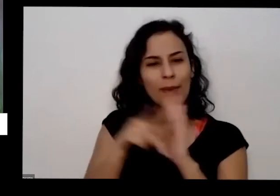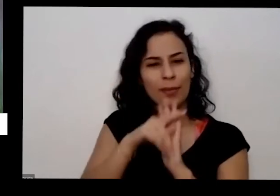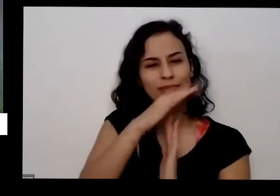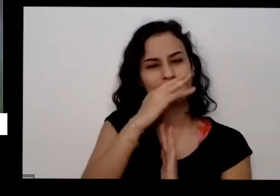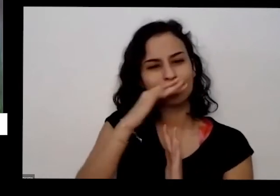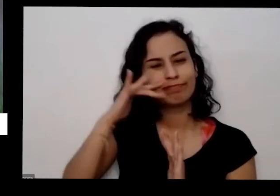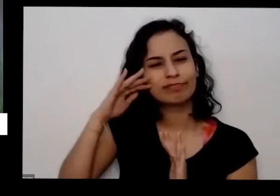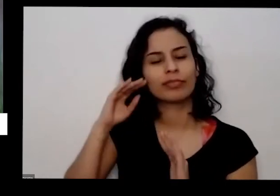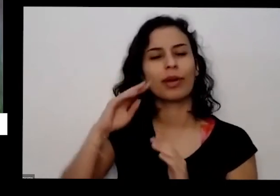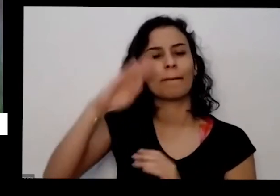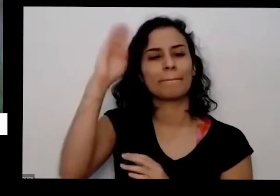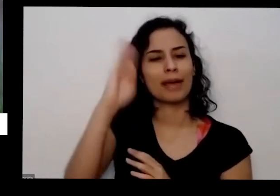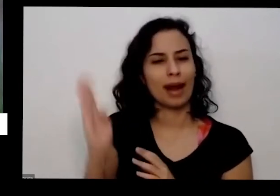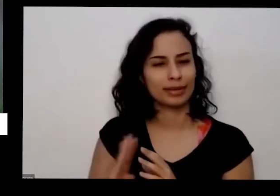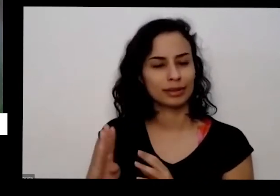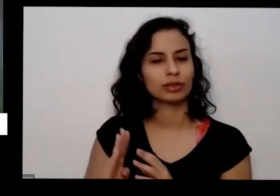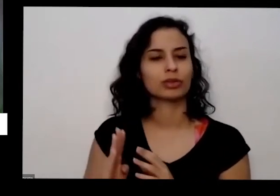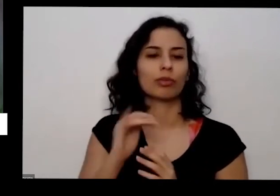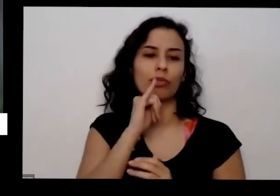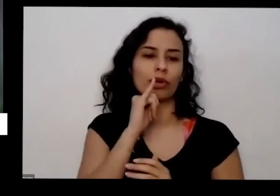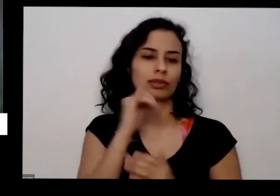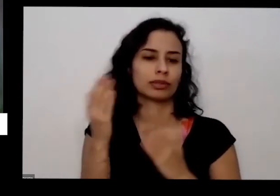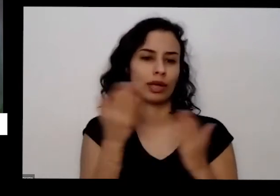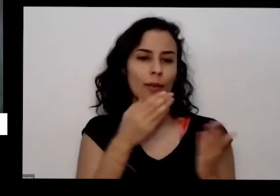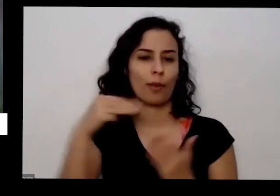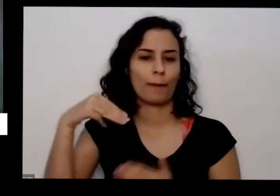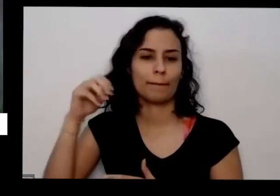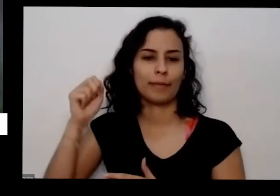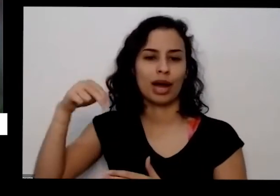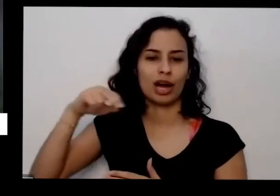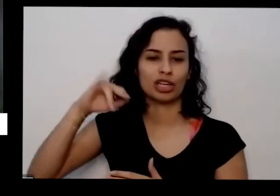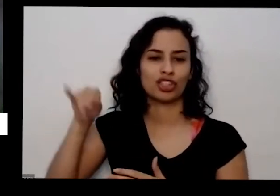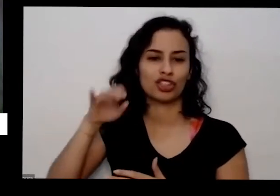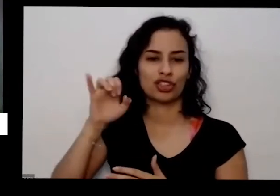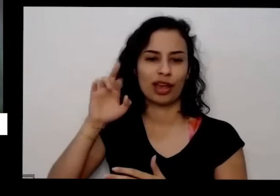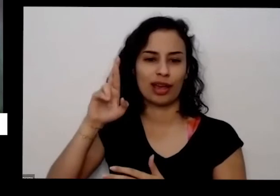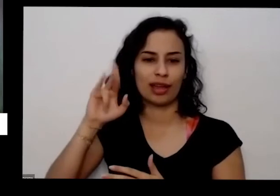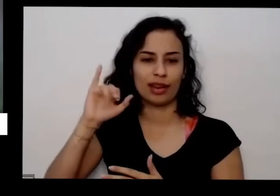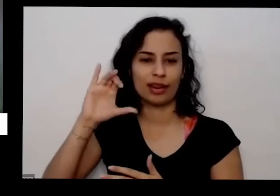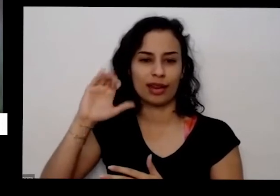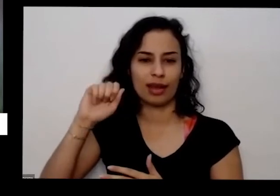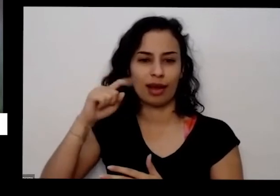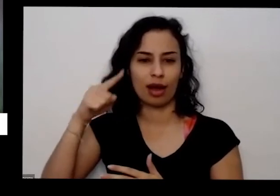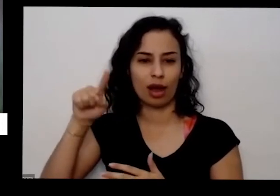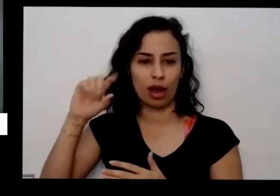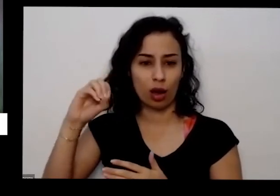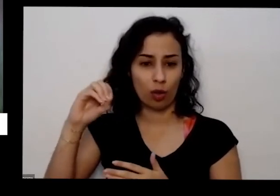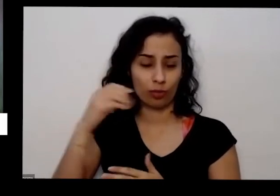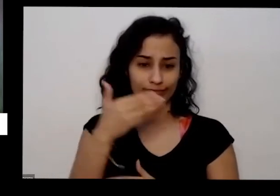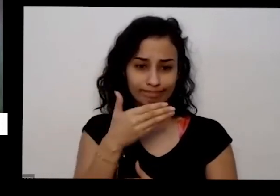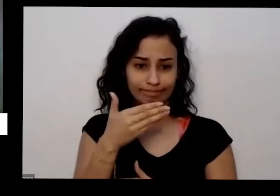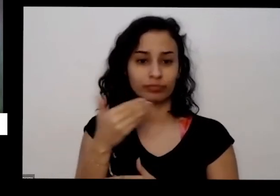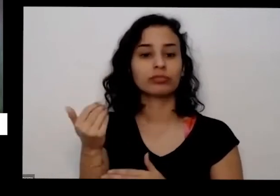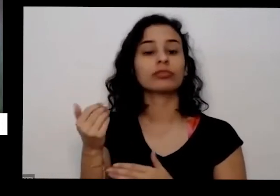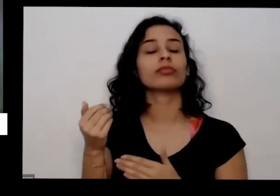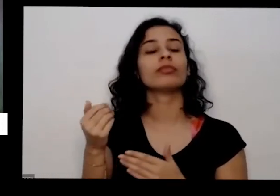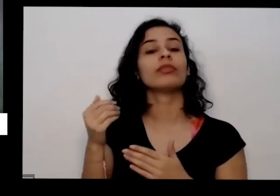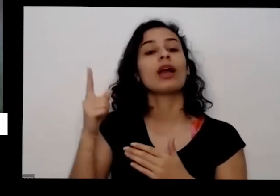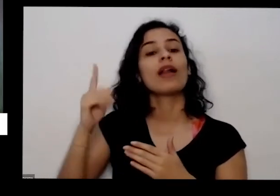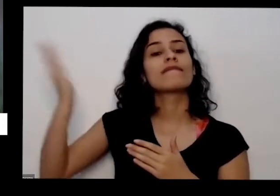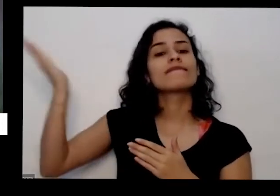com exemplo desse manjericão maravilhoso que eu tenho que vieram de regiões bastante ensolarado